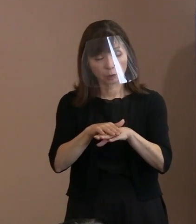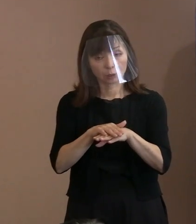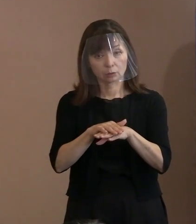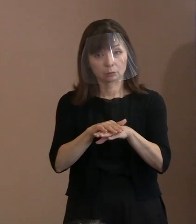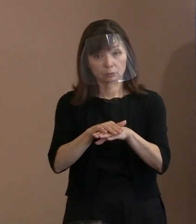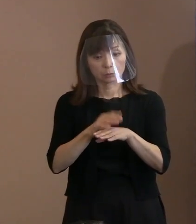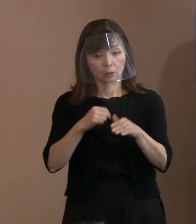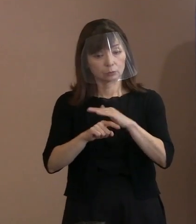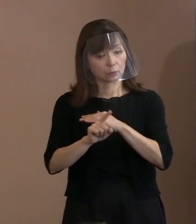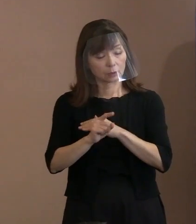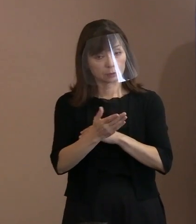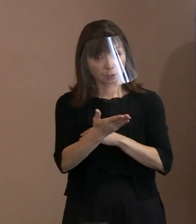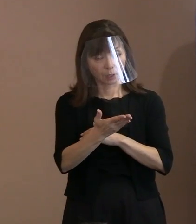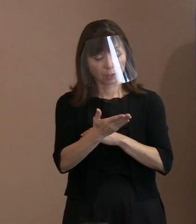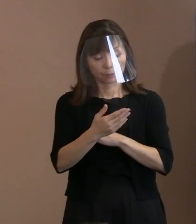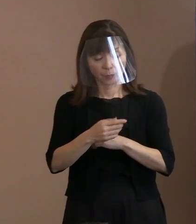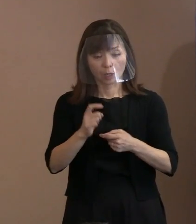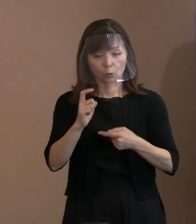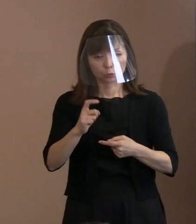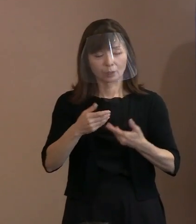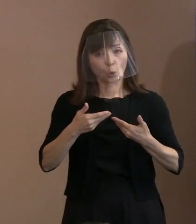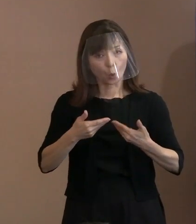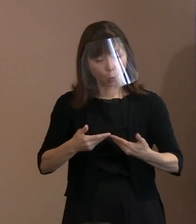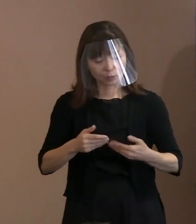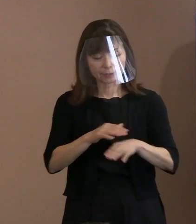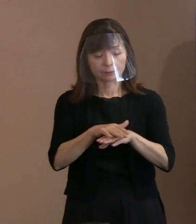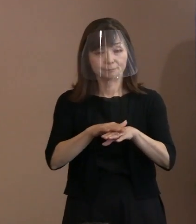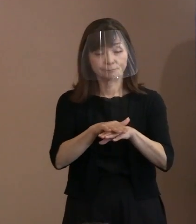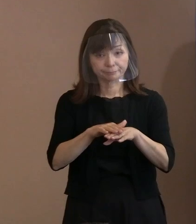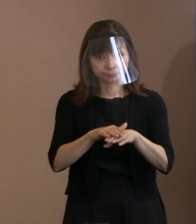(市長)重みというか懇談会の中で 議論したときに､